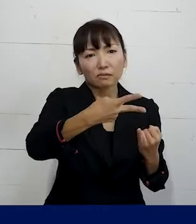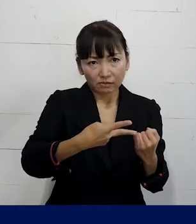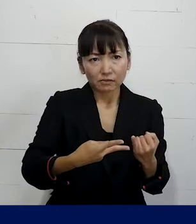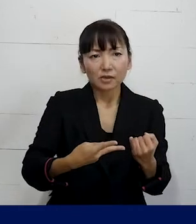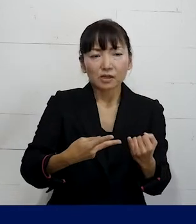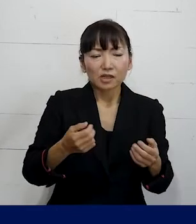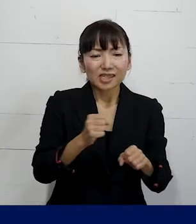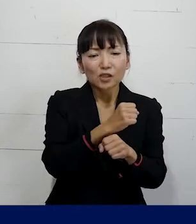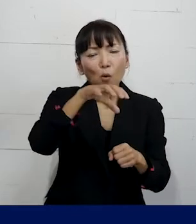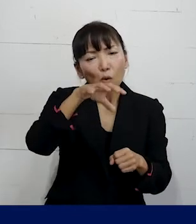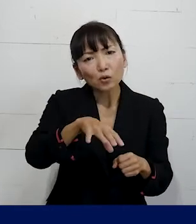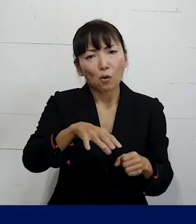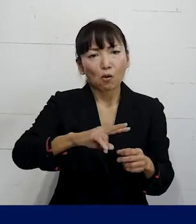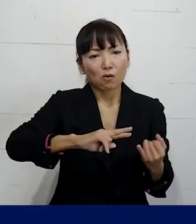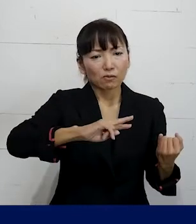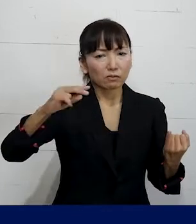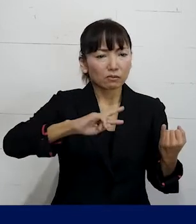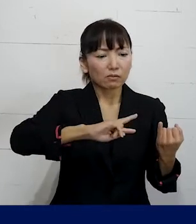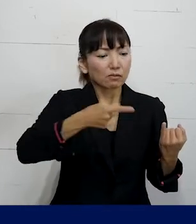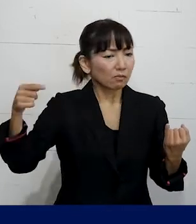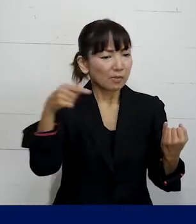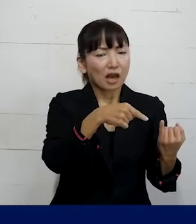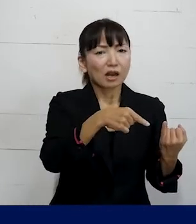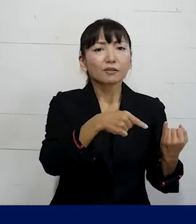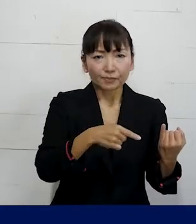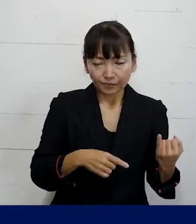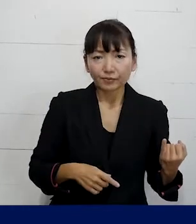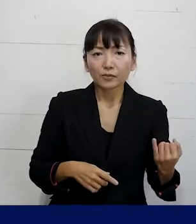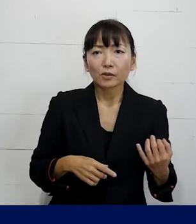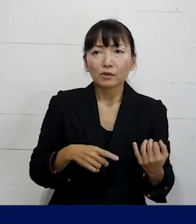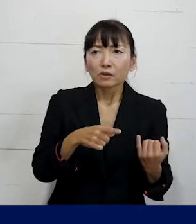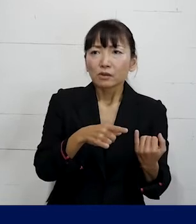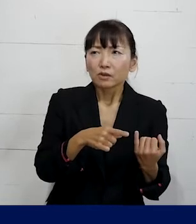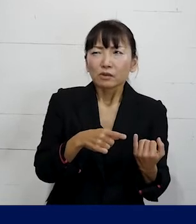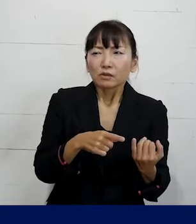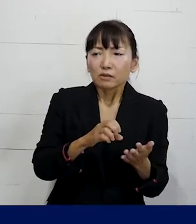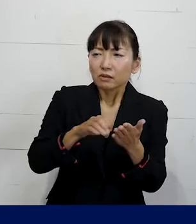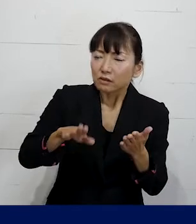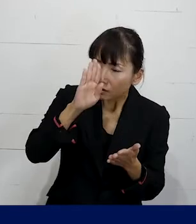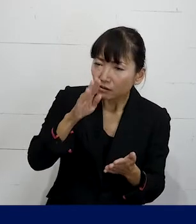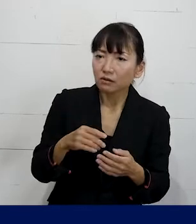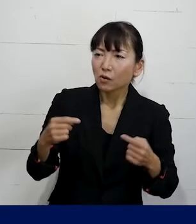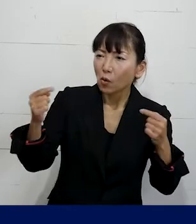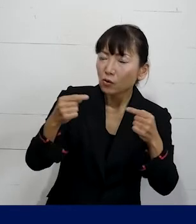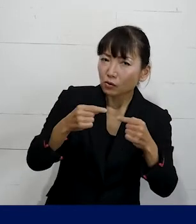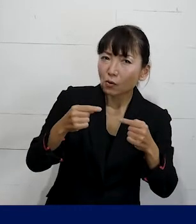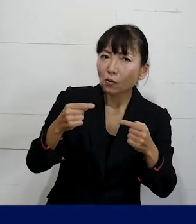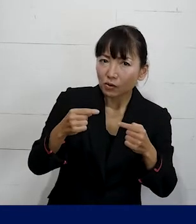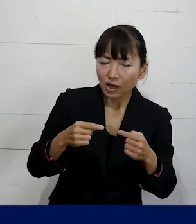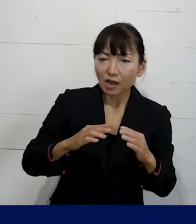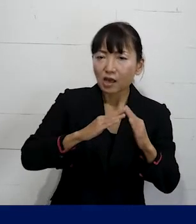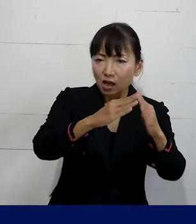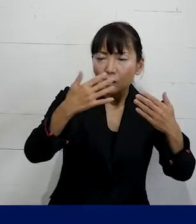遠い事業所への配転を命じていたんですが それを交渉の中で転居の必要がない